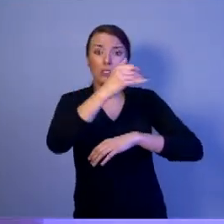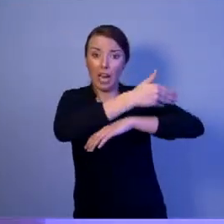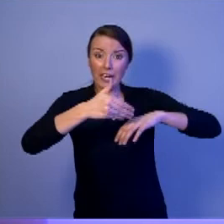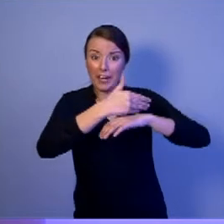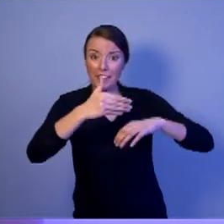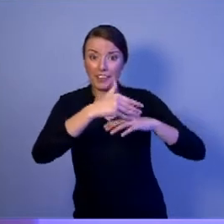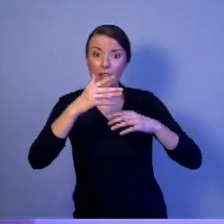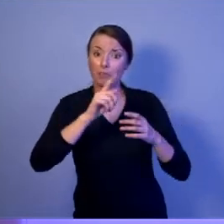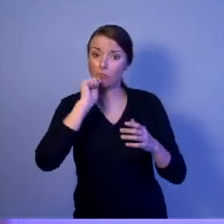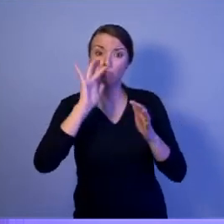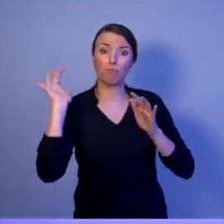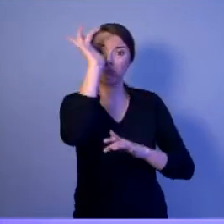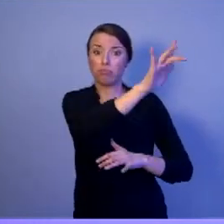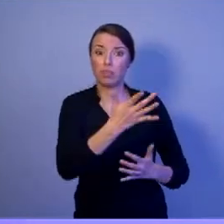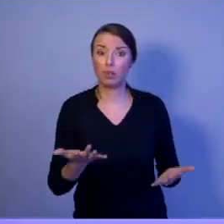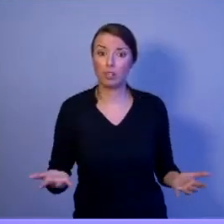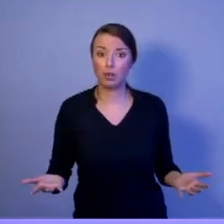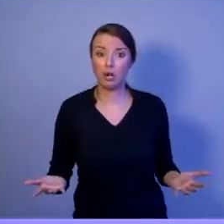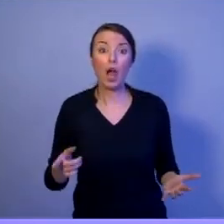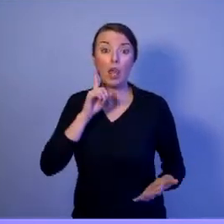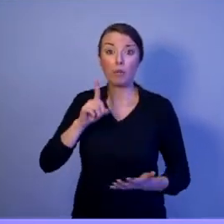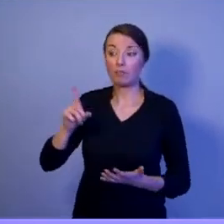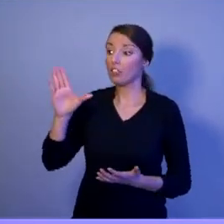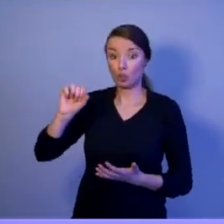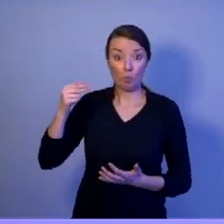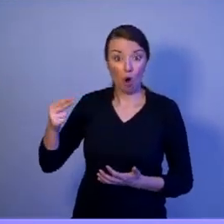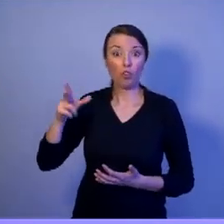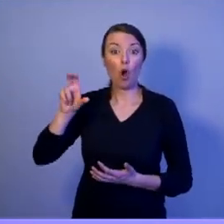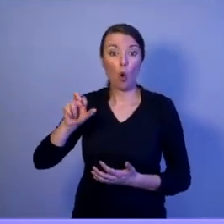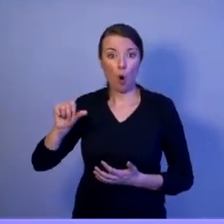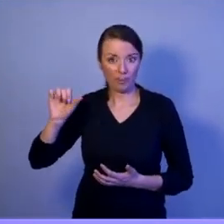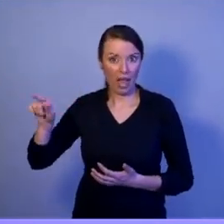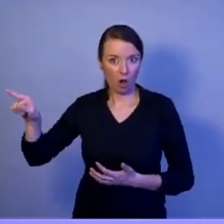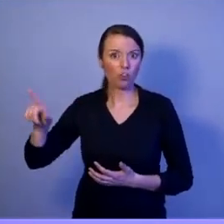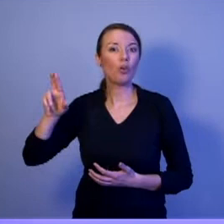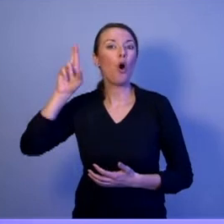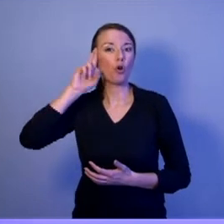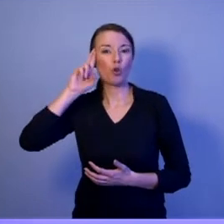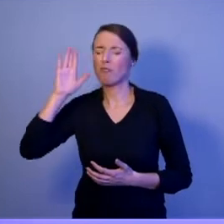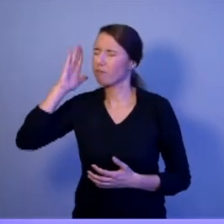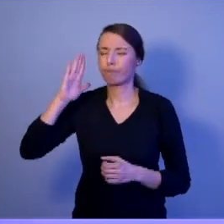Jak mało kto, Szymon Hołownia rozumie Siły Zbrojne. Rozumie potrzeby żołnierzy.